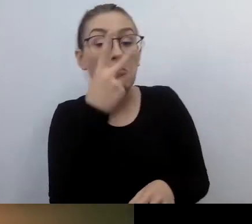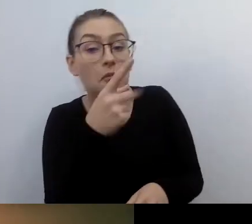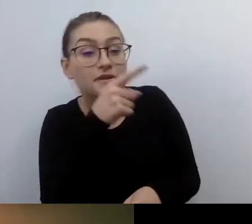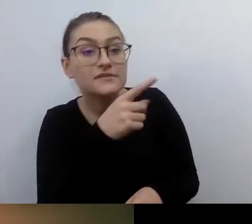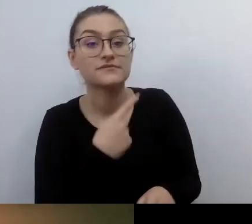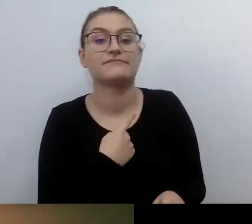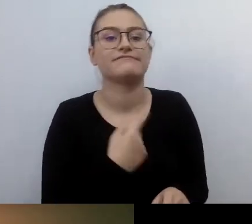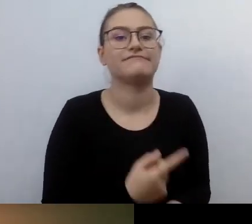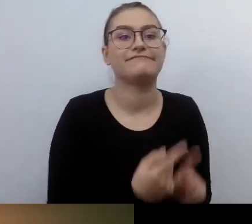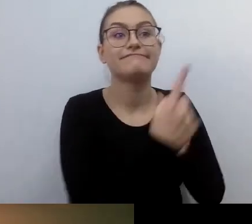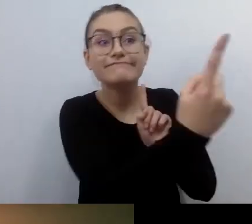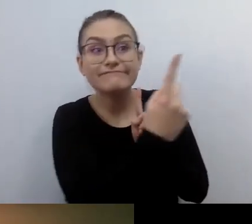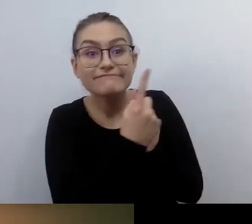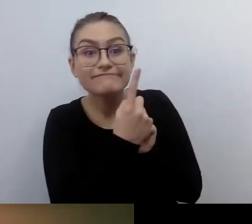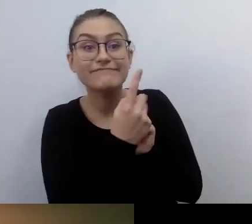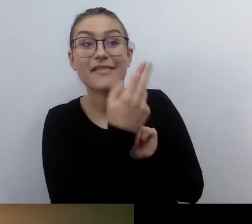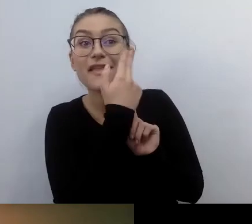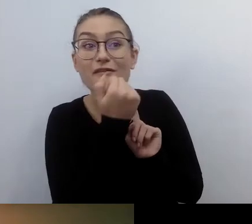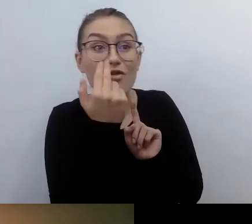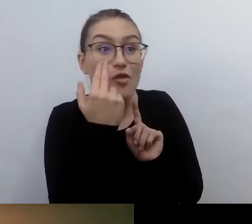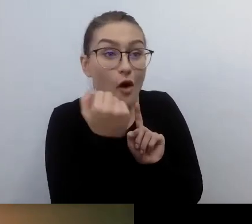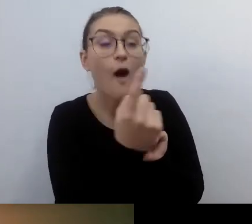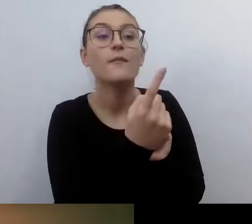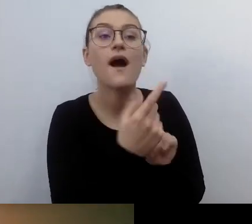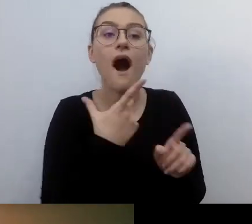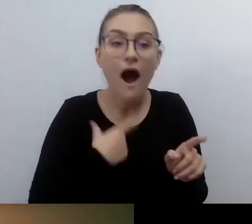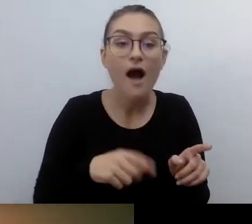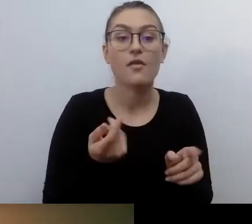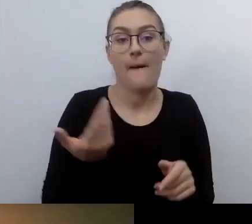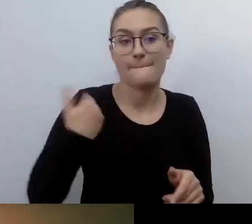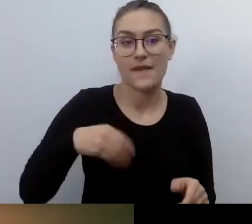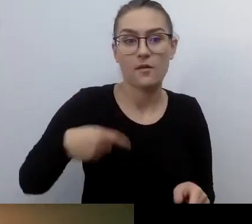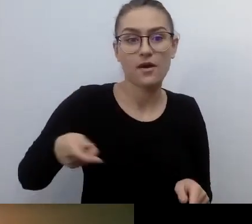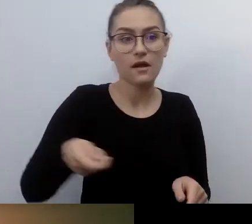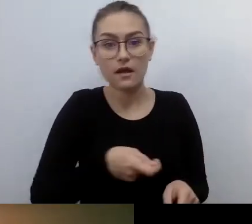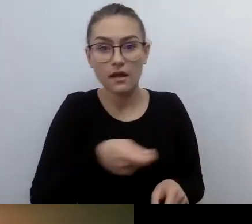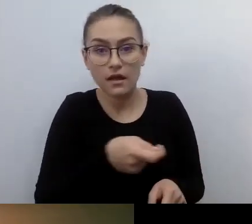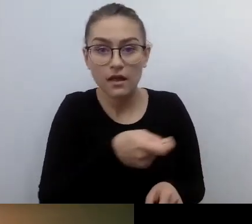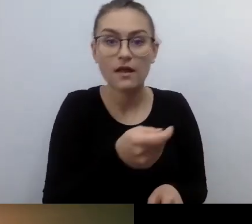trzyma w jednym ręku białą laskę, a w drugim słuchawki konferencyjne.